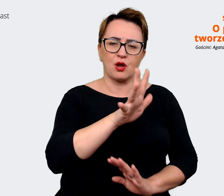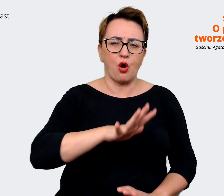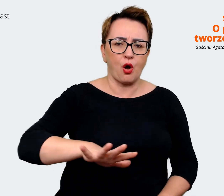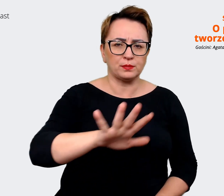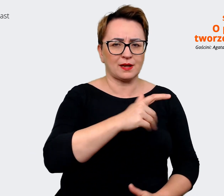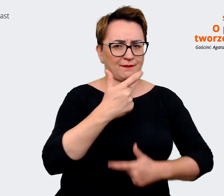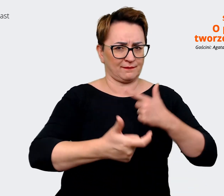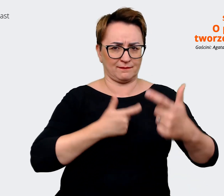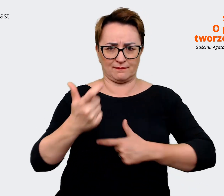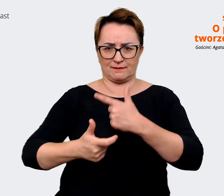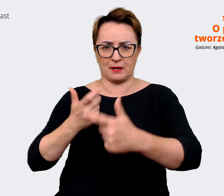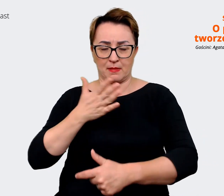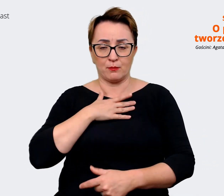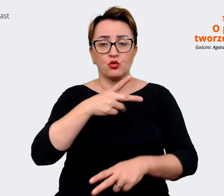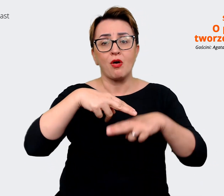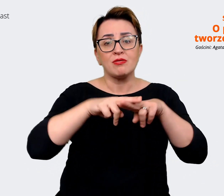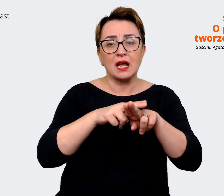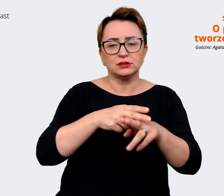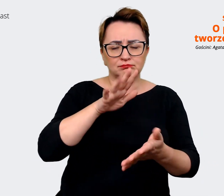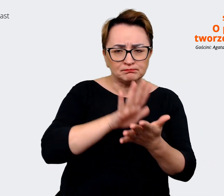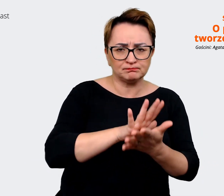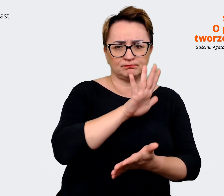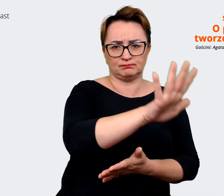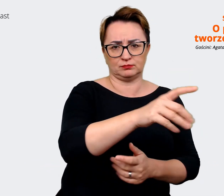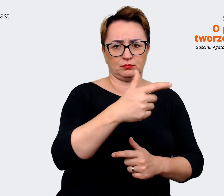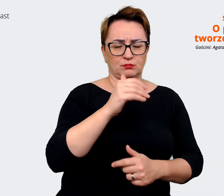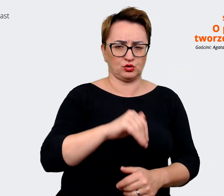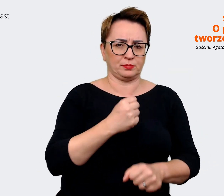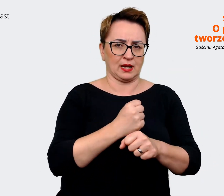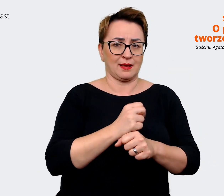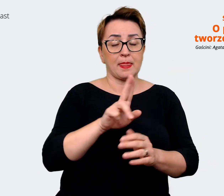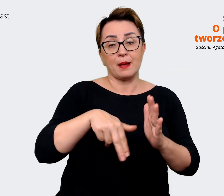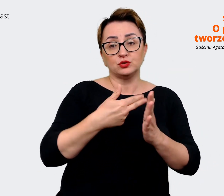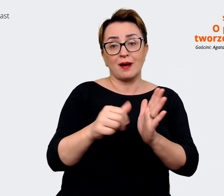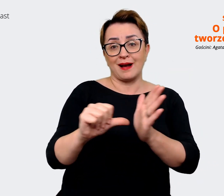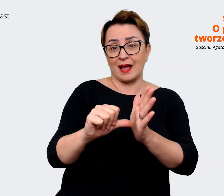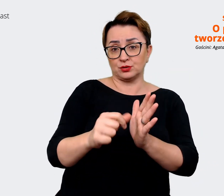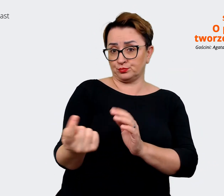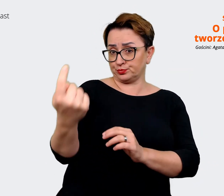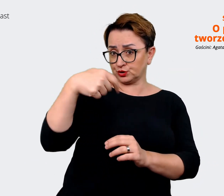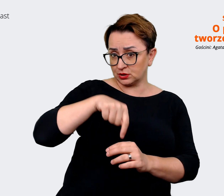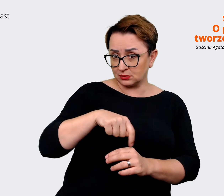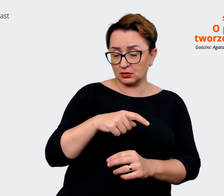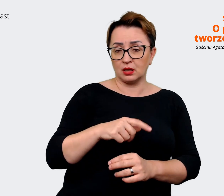typowo pracować, np. rozmawiając z kandydatami. Rekruterzy mogą... rekruterki, rekruterzy mogą